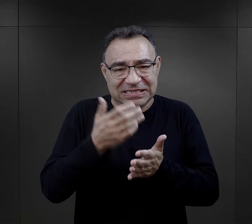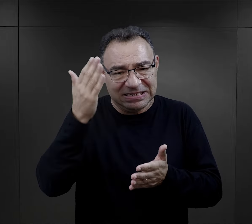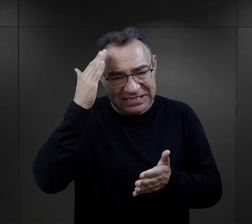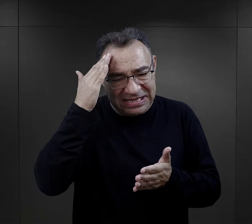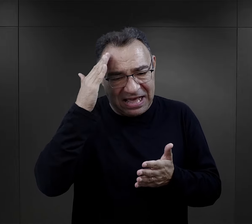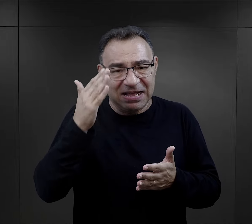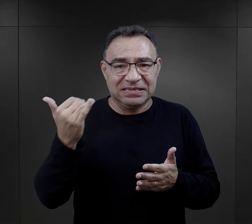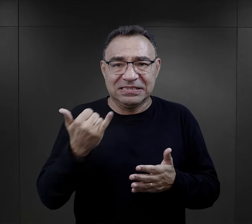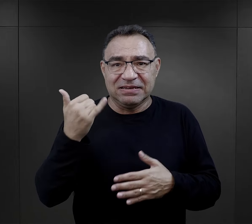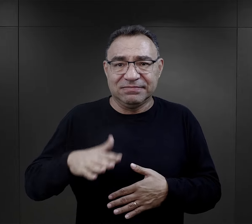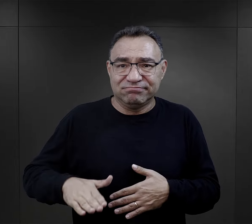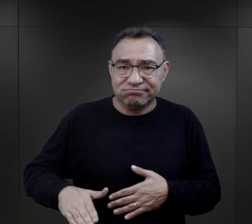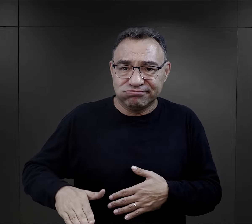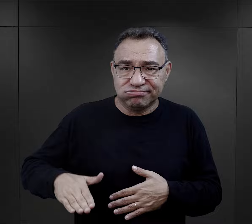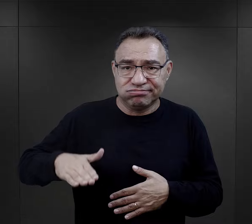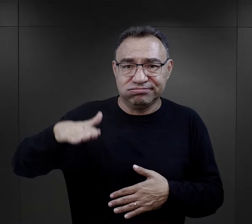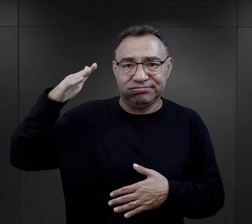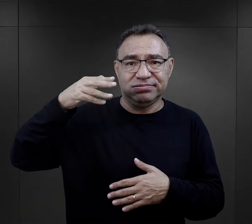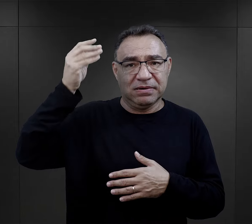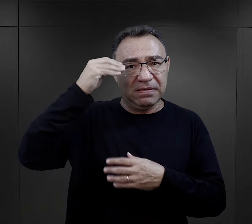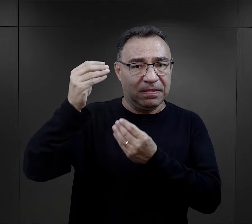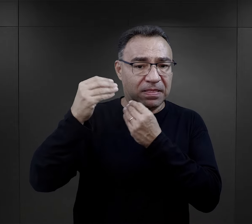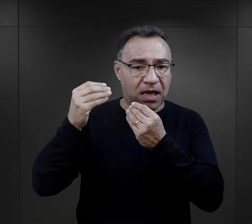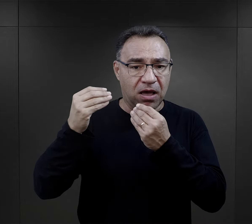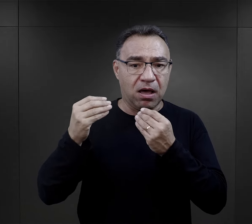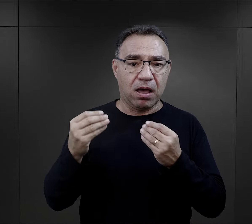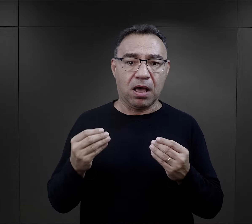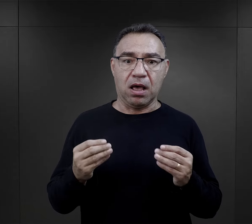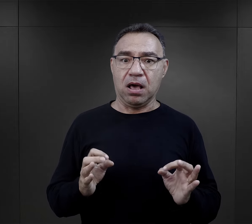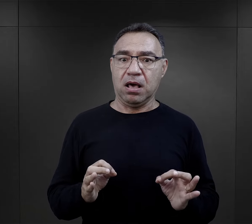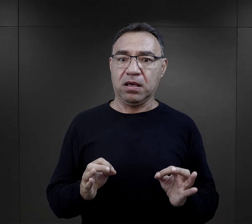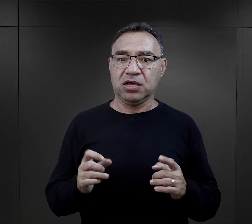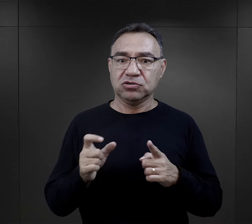którą znali od zawsze, od wczesnego dzieciństwa